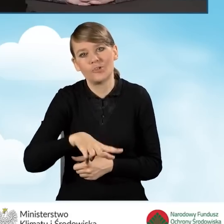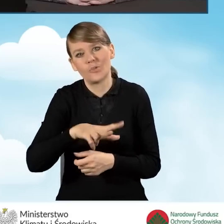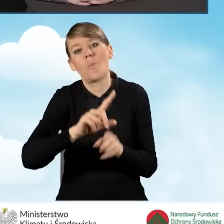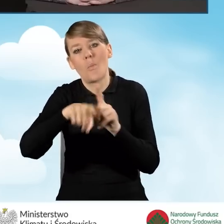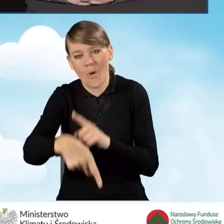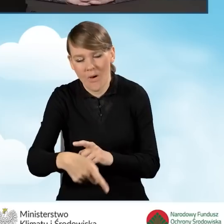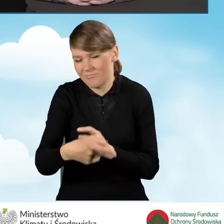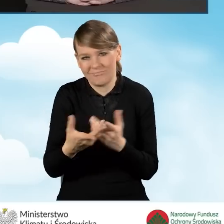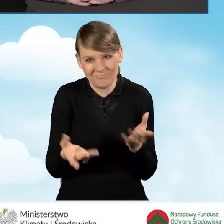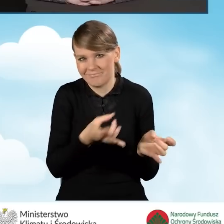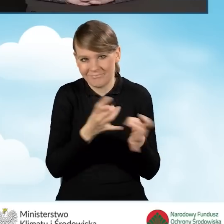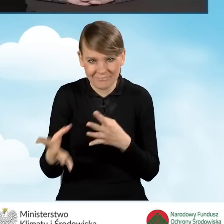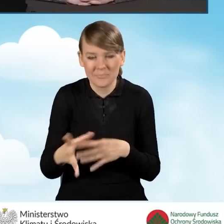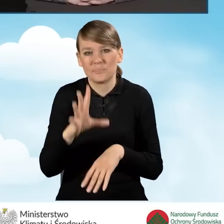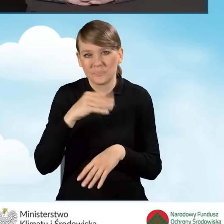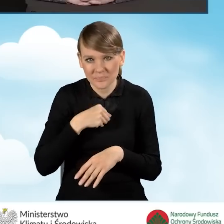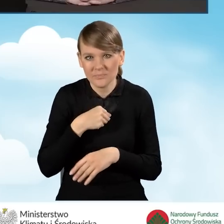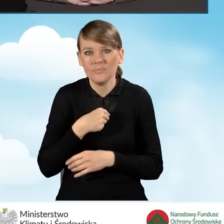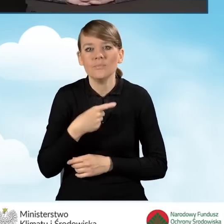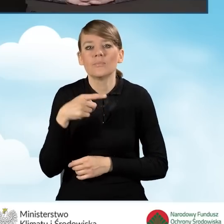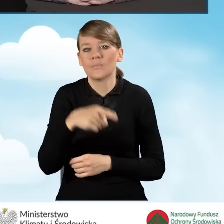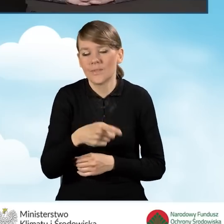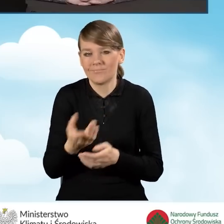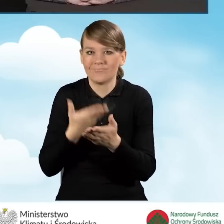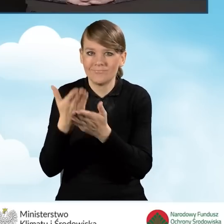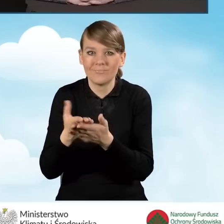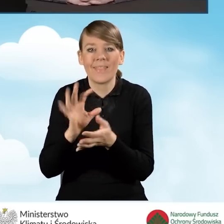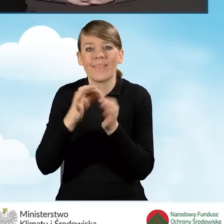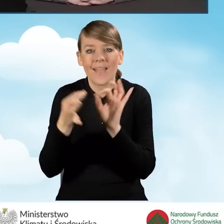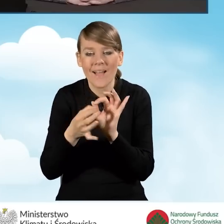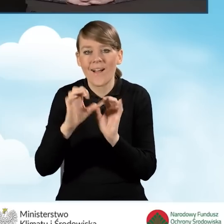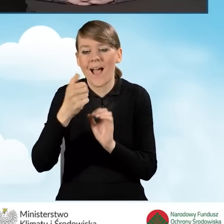także może refundować te koszty, które ponosiła nawet przed zawarciem aneksu.